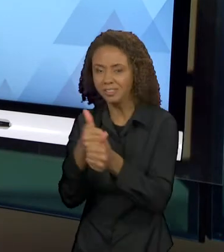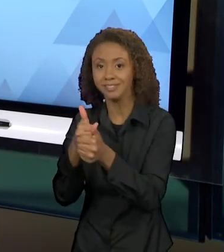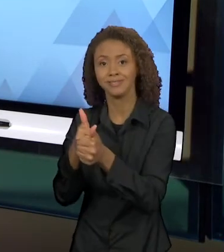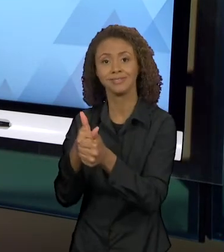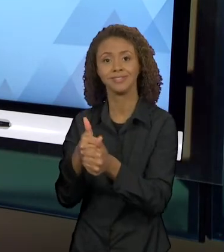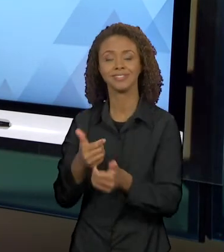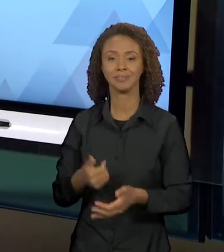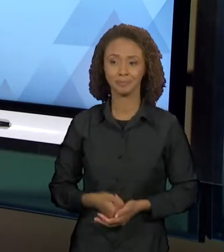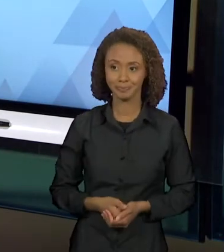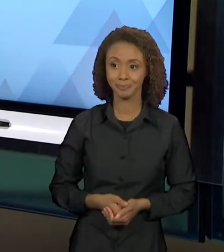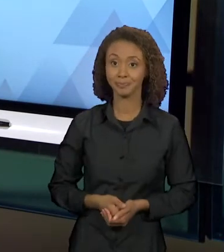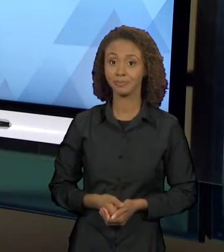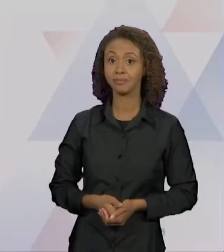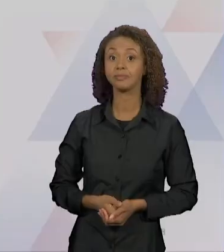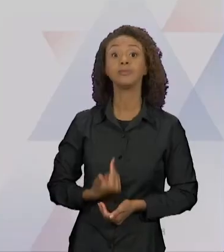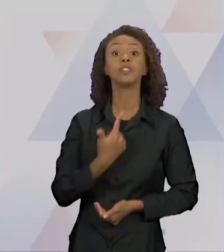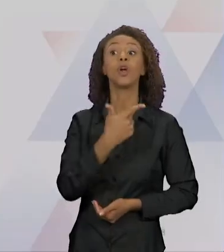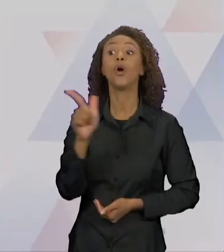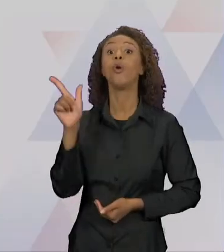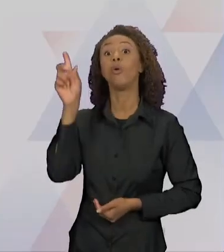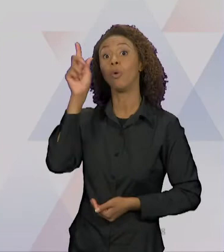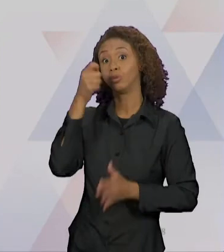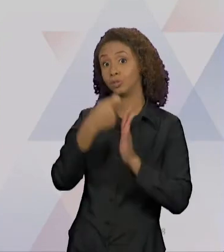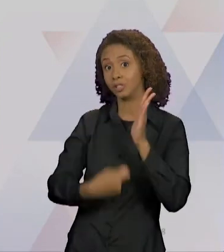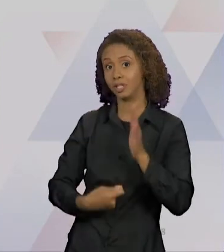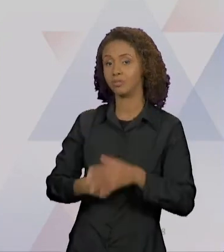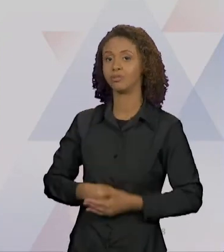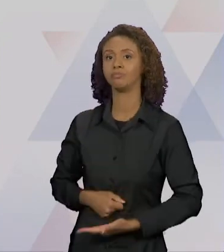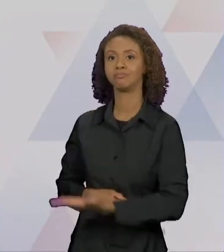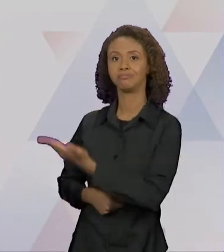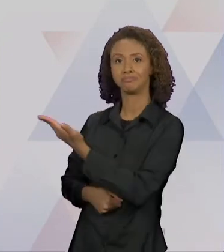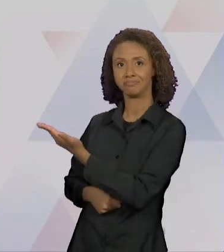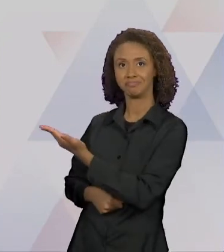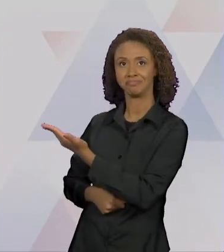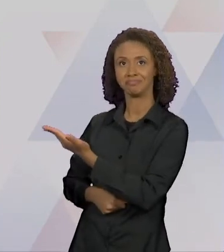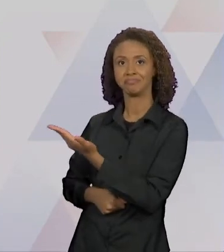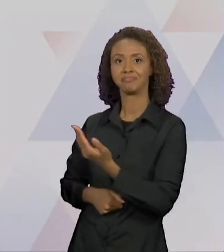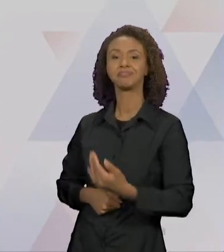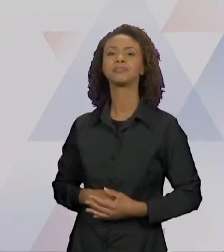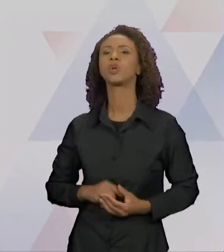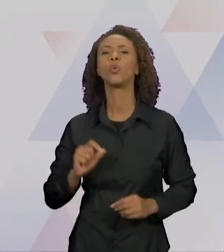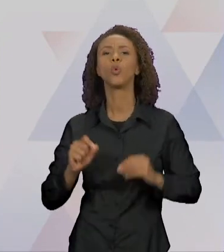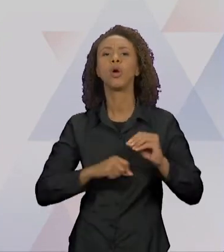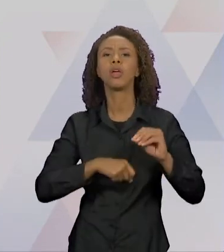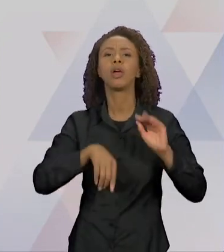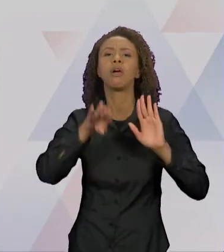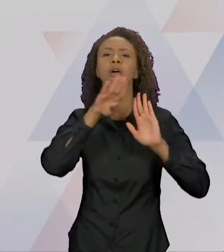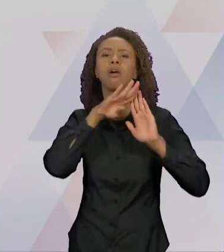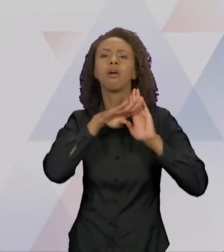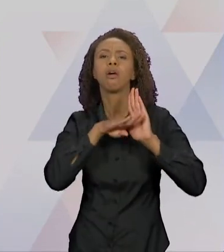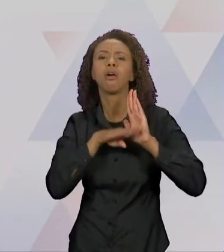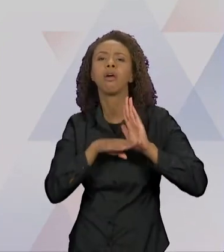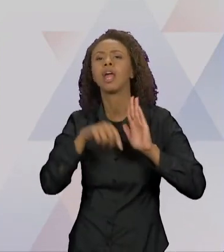EU TROUXE PARA VOCÊS: "O INVENTÁRIO DO LOBO MAU" DE FÁTIMA MIGUES, POR ONDE SEU LOBO CIRCULA. ESSE